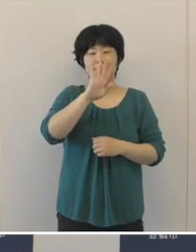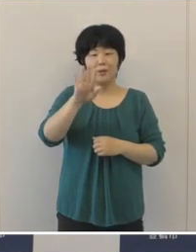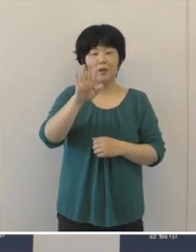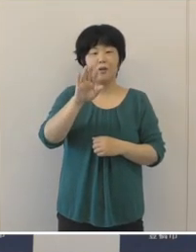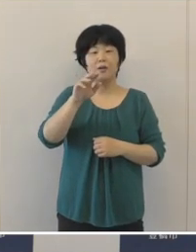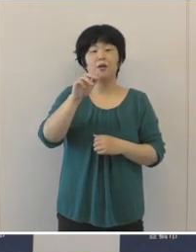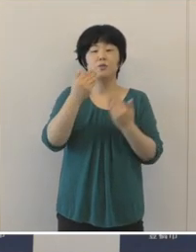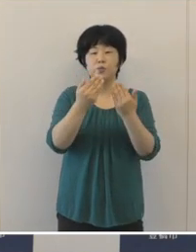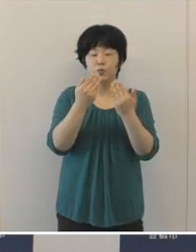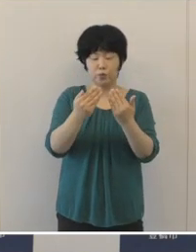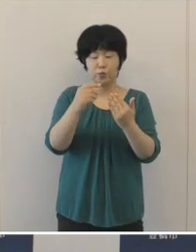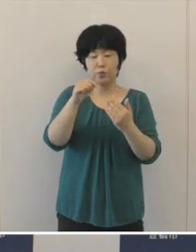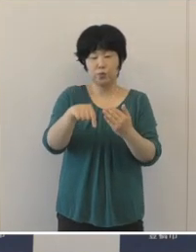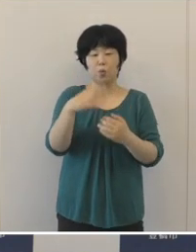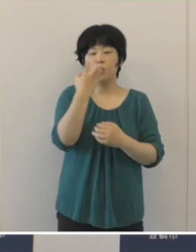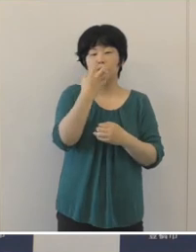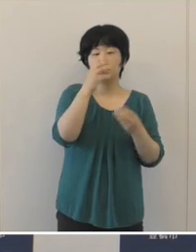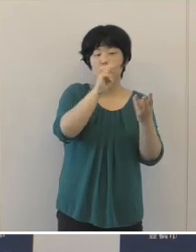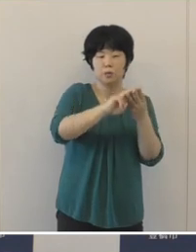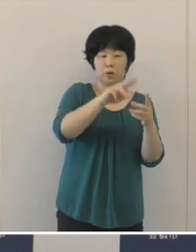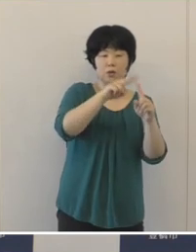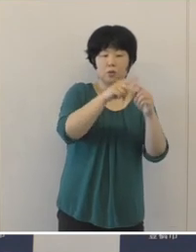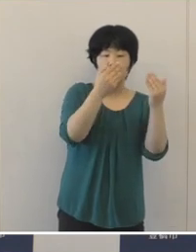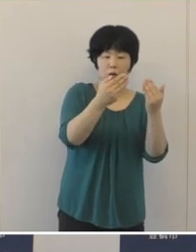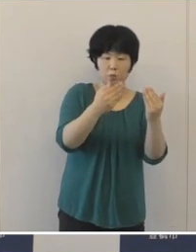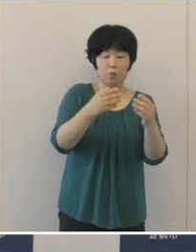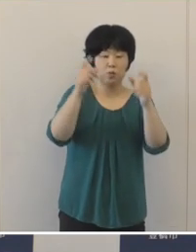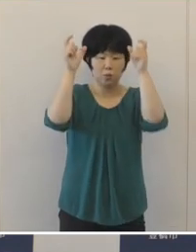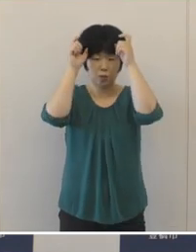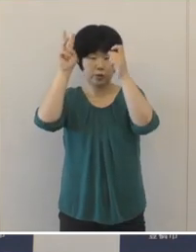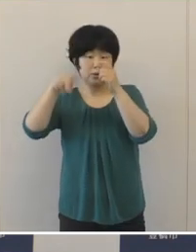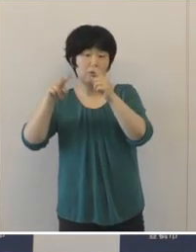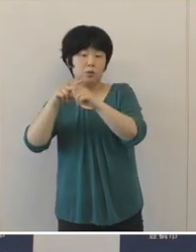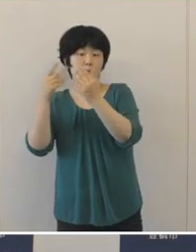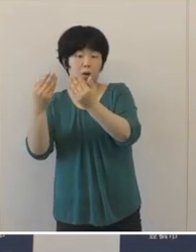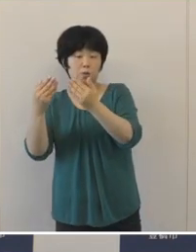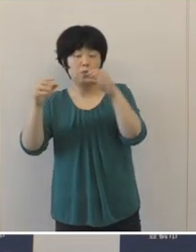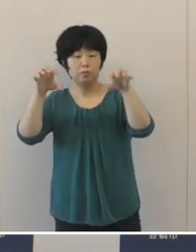昨年度は汐田小学校と牛川小学校の2校に開設をして